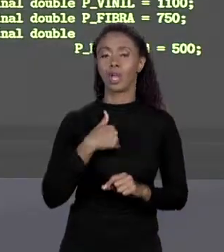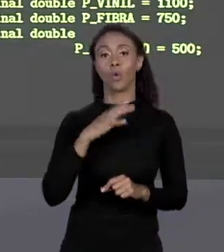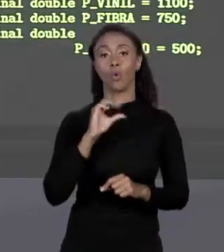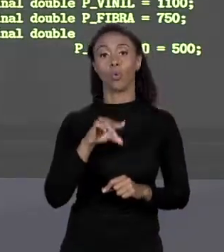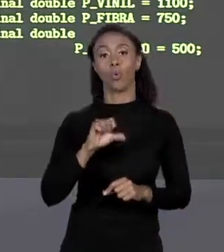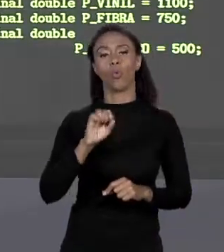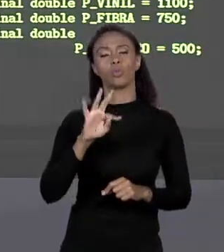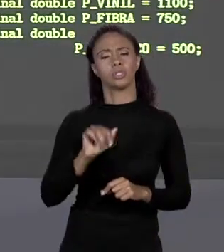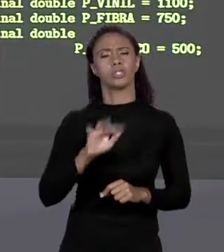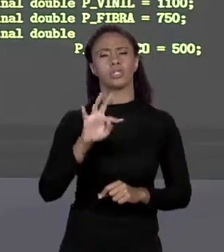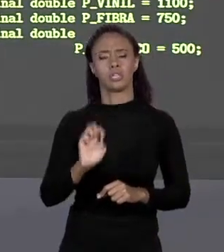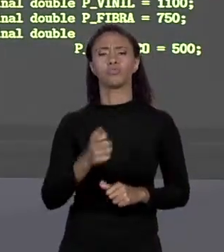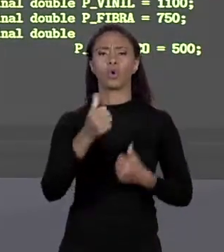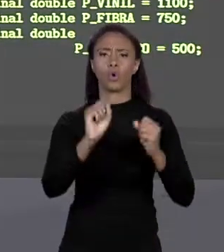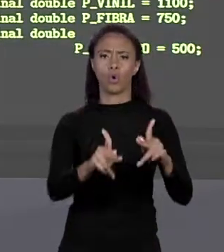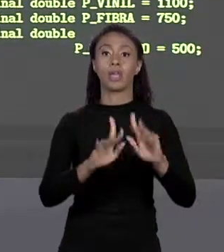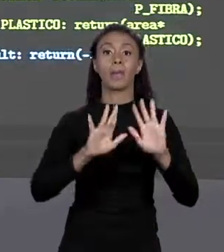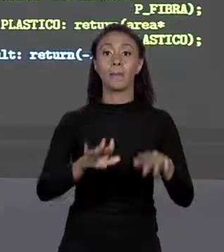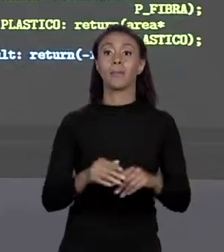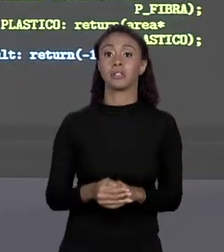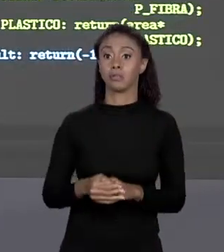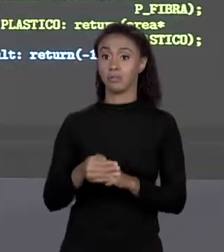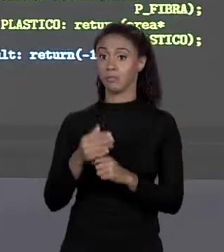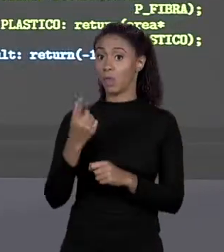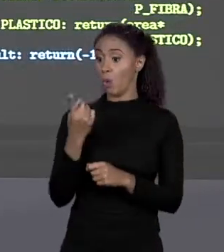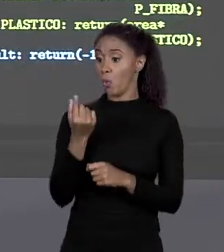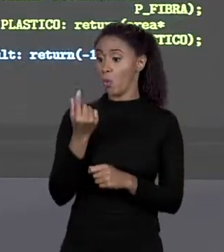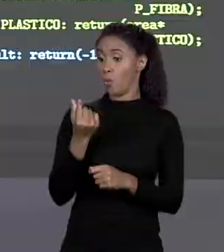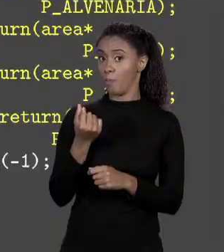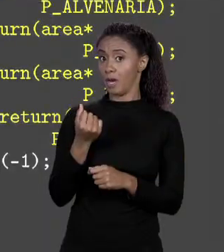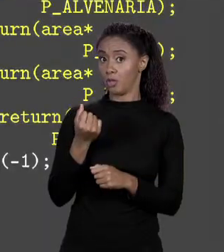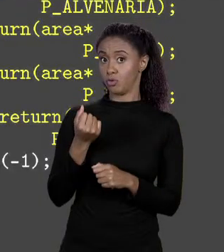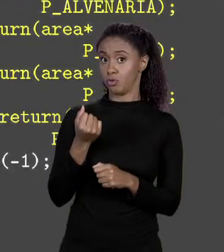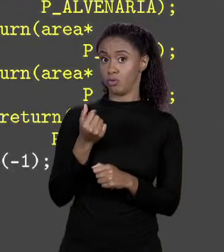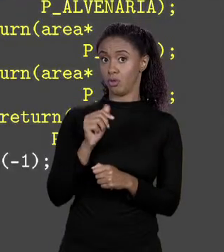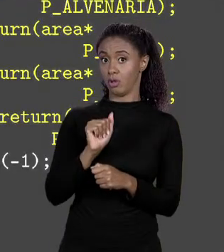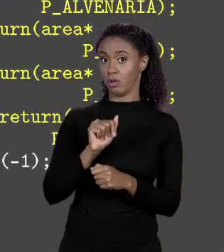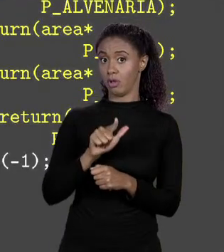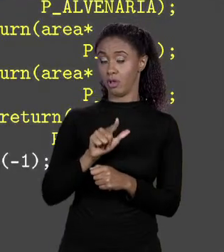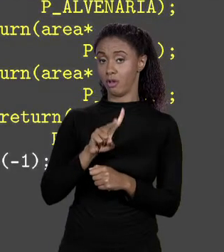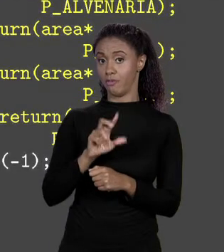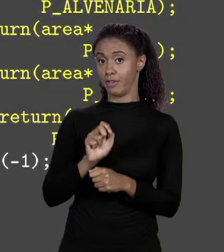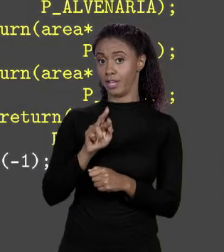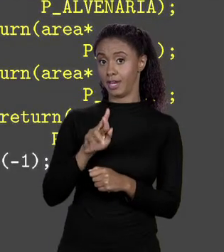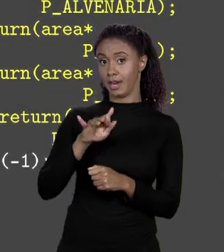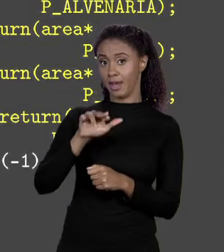MAPIEI ALVENARIA AO PREÇO DA ALVENARIA, ENTÃO EU PRECISO DE UM MÉTODO COM O "SWITCH" QUE